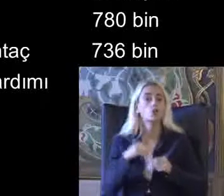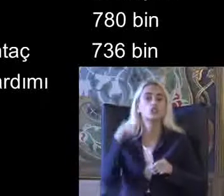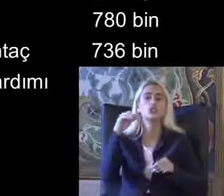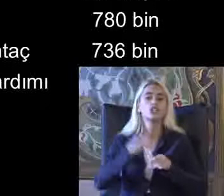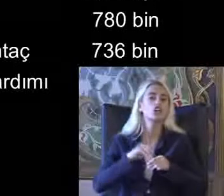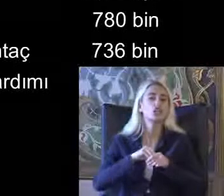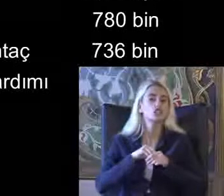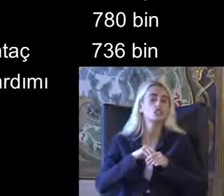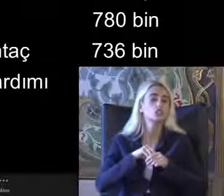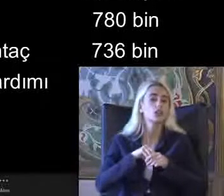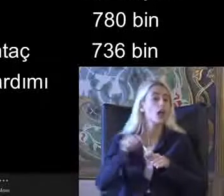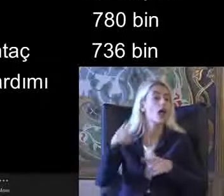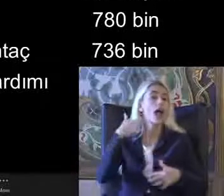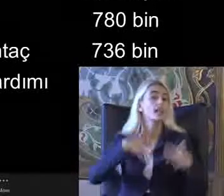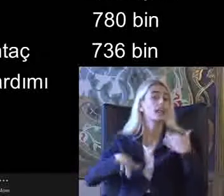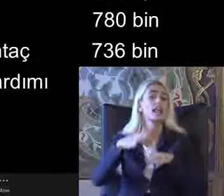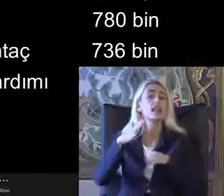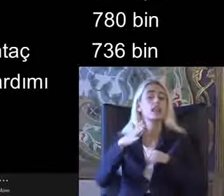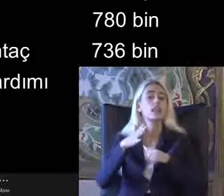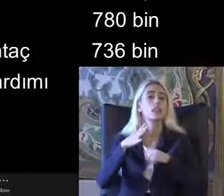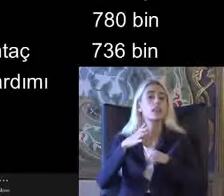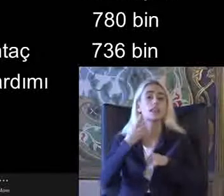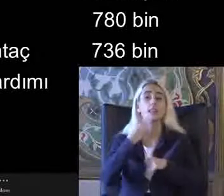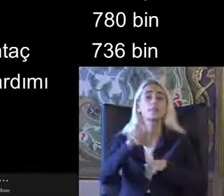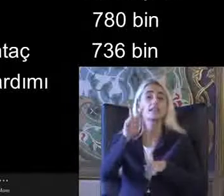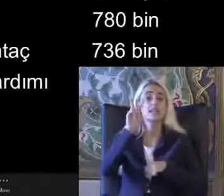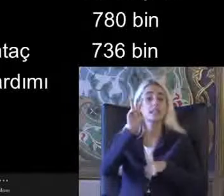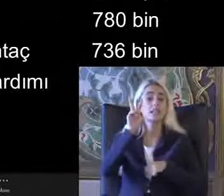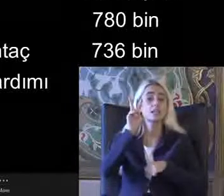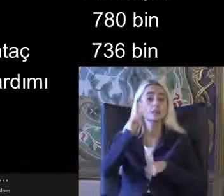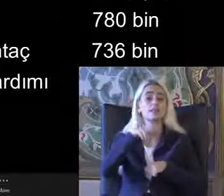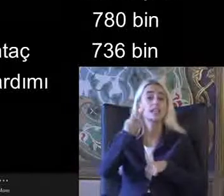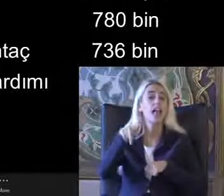Engelli yardımı 2022 Engelli yardımı alan